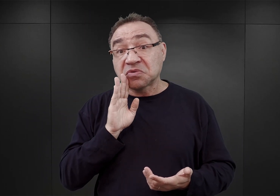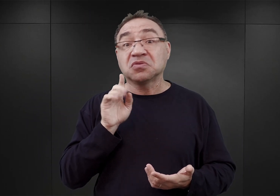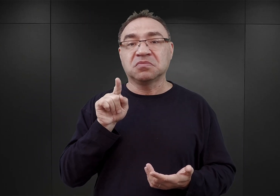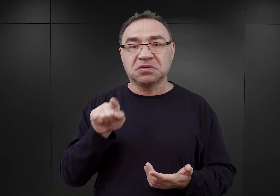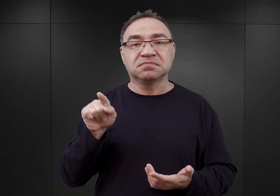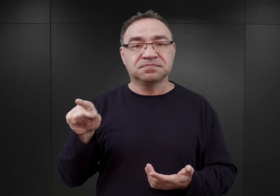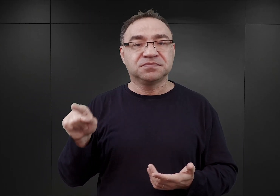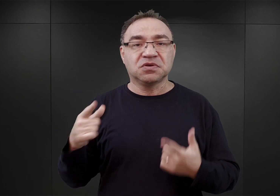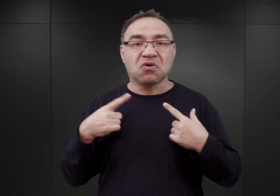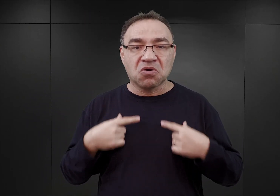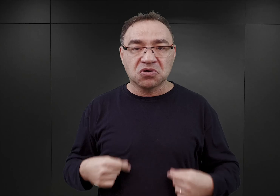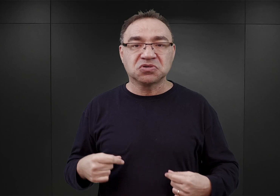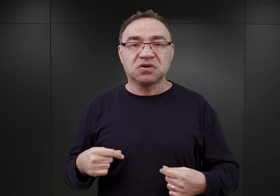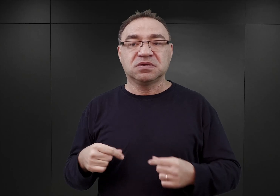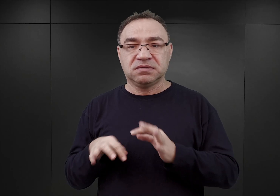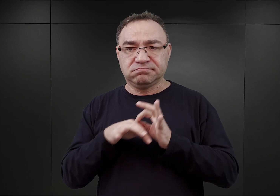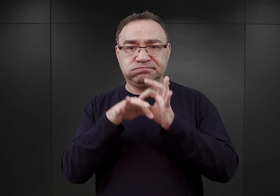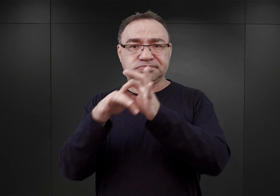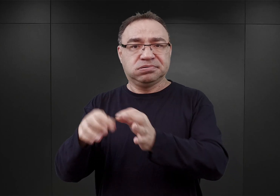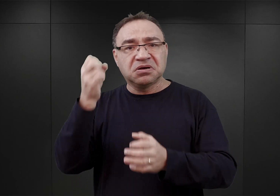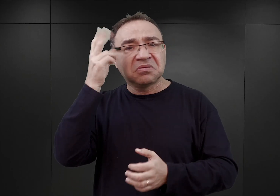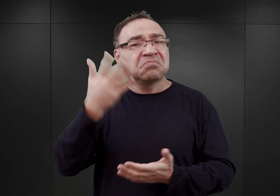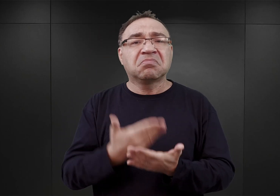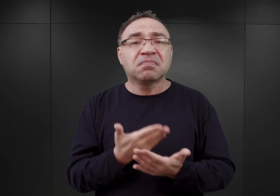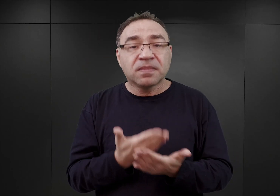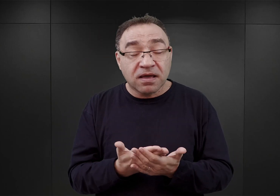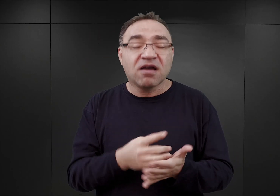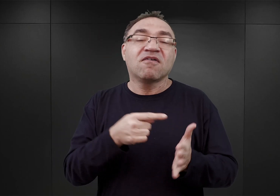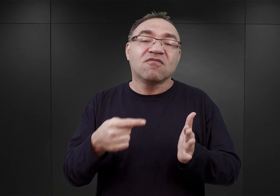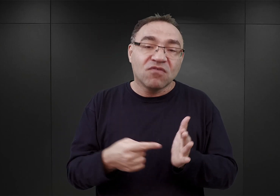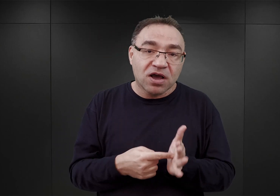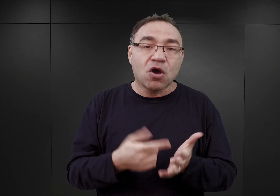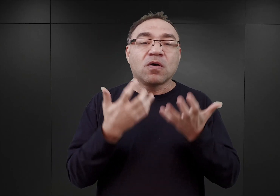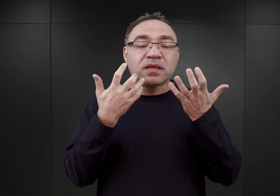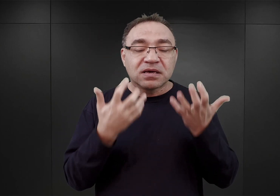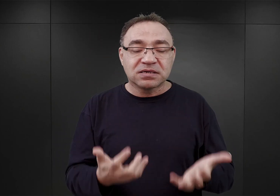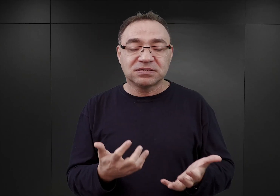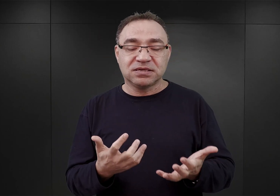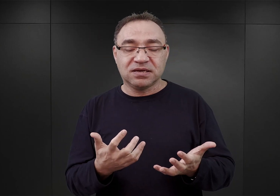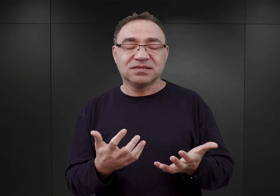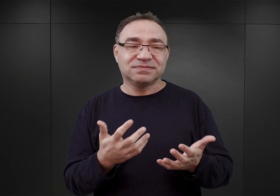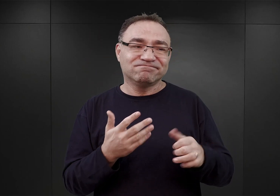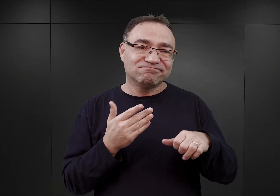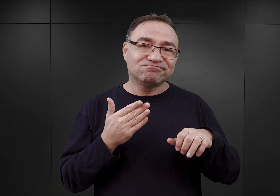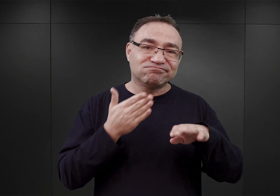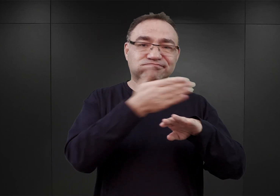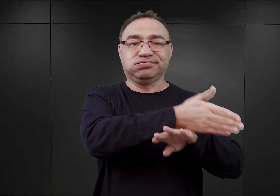fakt osadzenia ich w Tarnowie wynikał stąd właśnie, iż zostali schwytani w drodze do Francji.